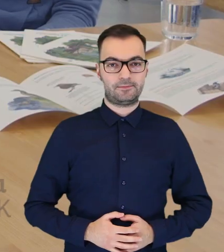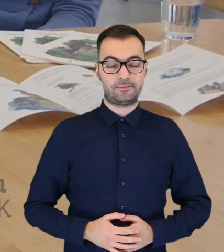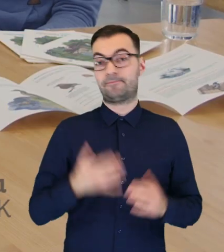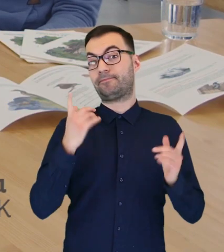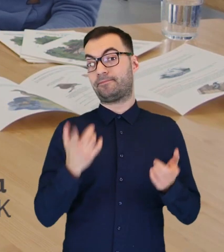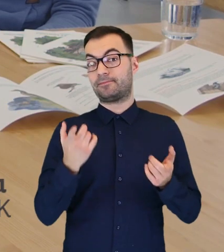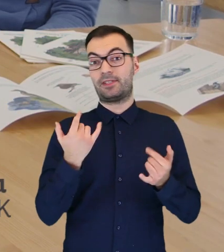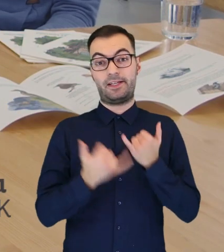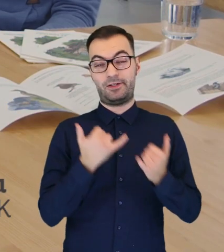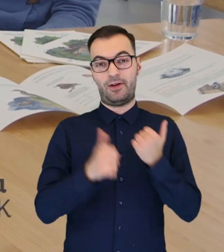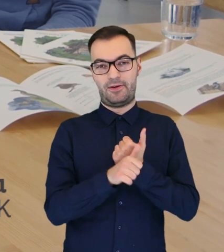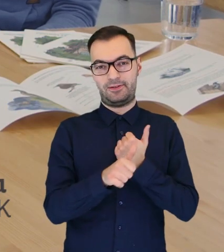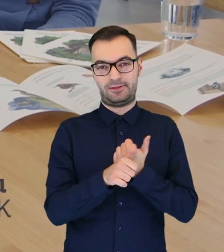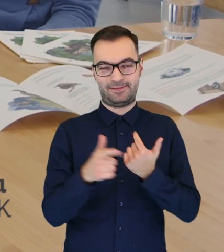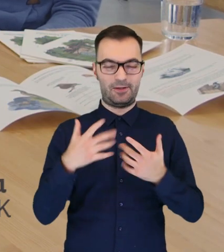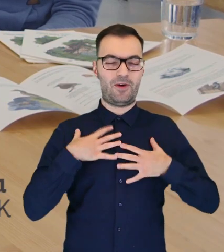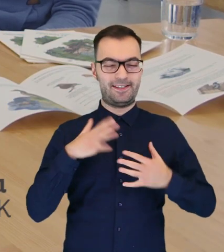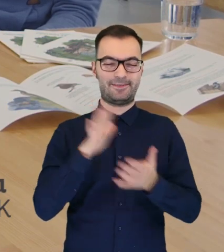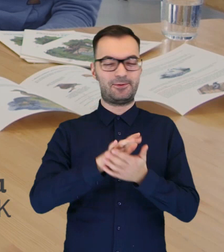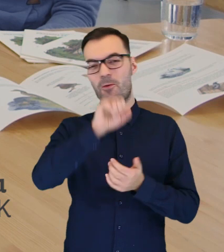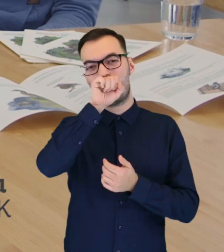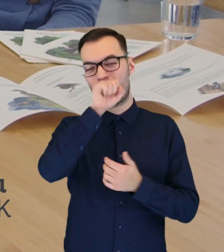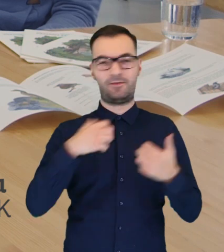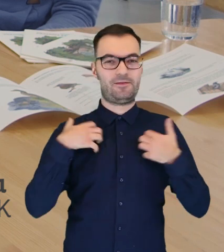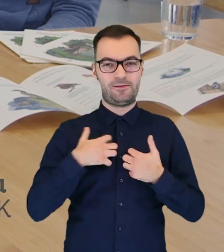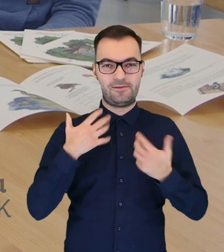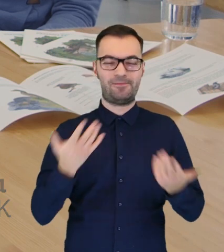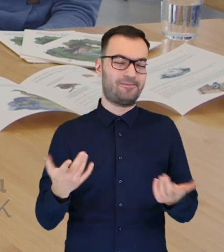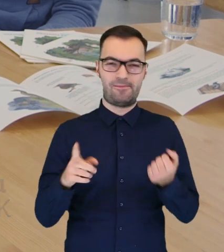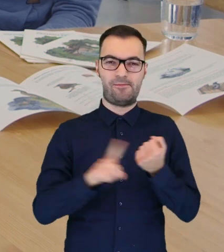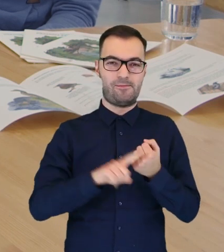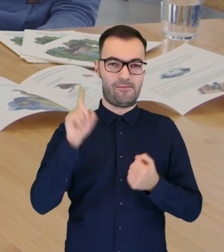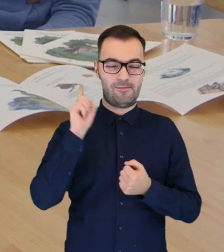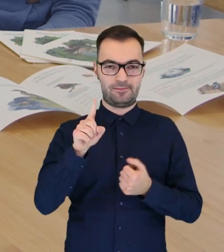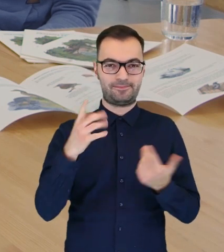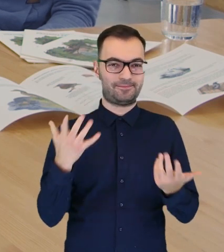Jeśli chodzi o ulubione zwierzęta łazienkowskie, naszych odwiedzających, to chyba na pierwszym miejscu